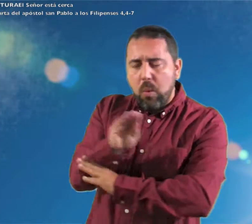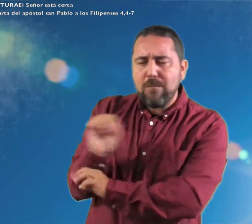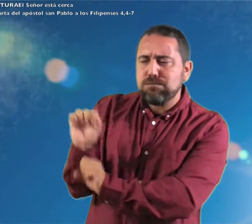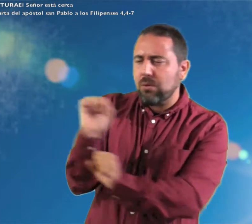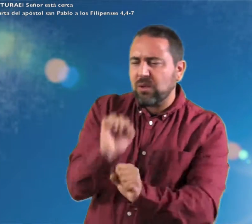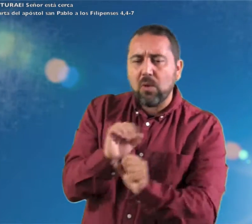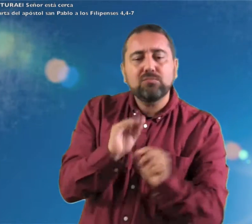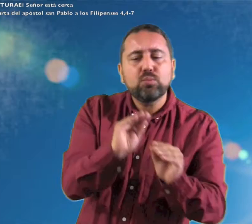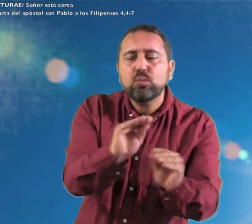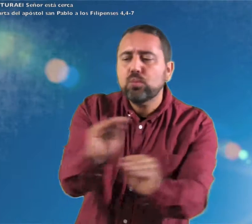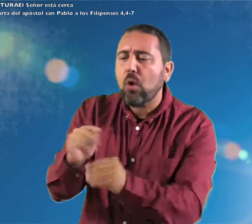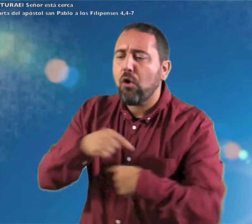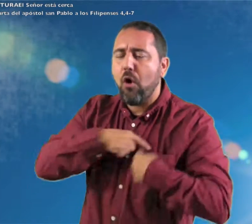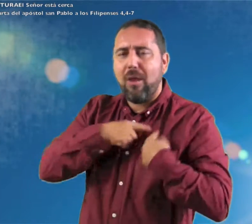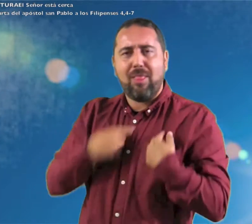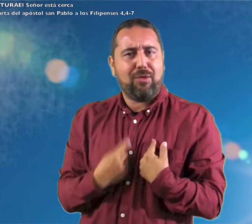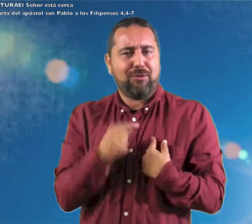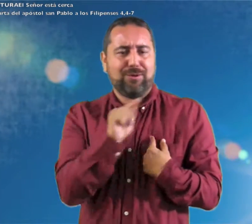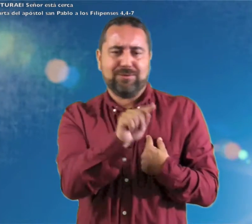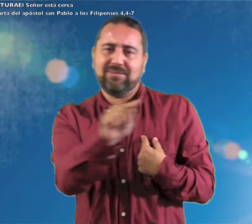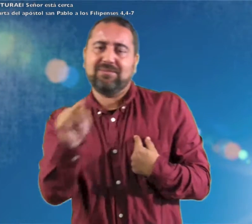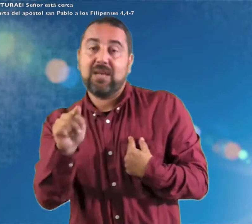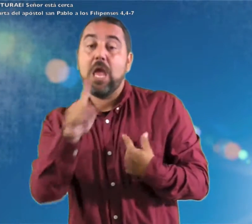todo juicio, custodiará vuestros corazones y vuestros pensamientos en Cristo Jesús.